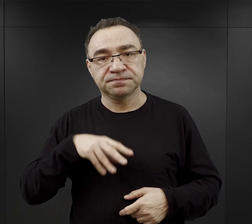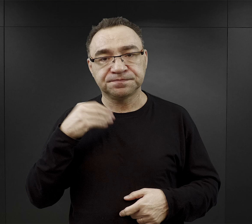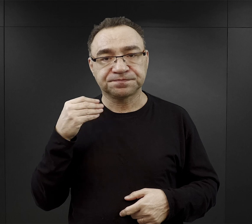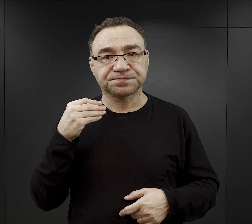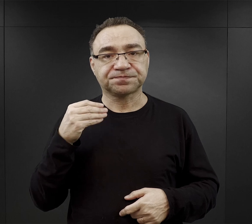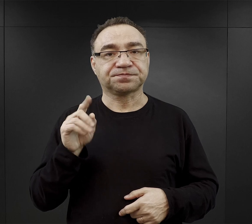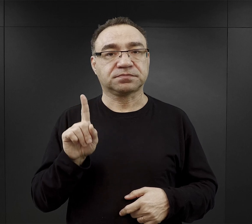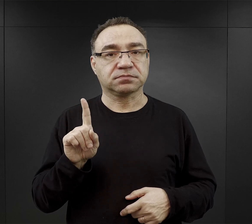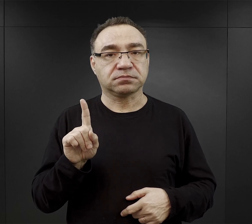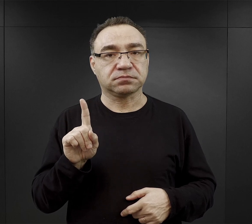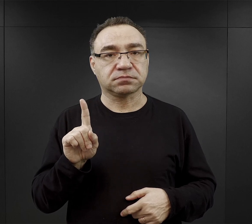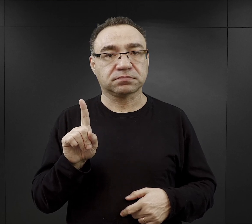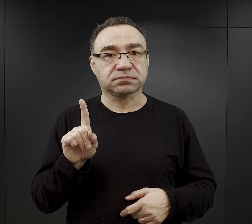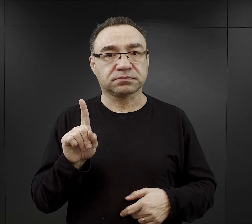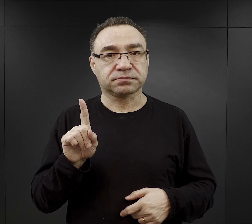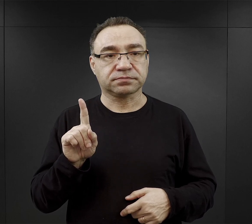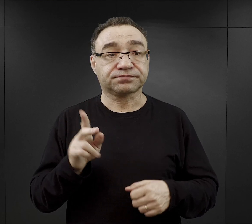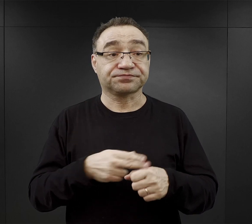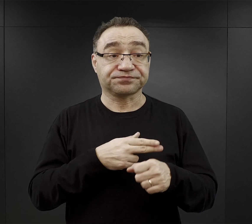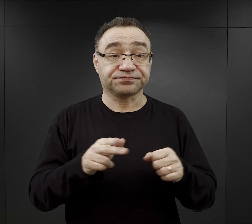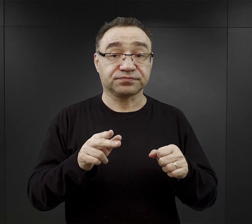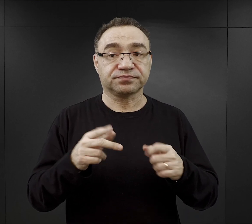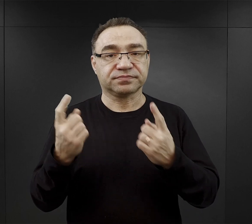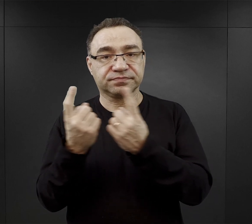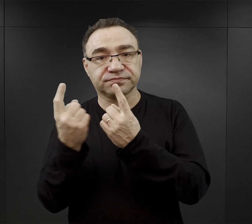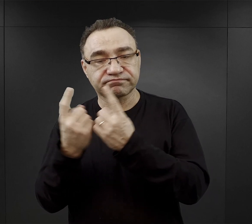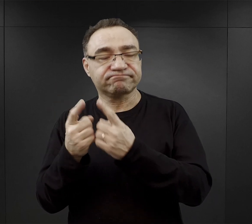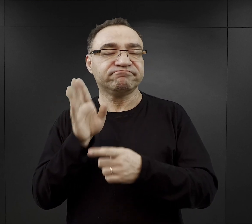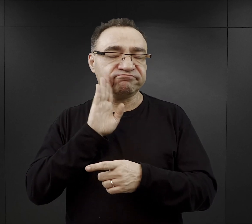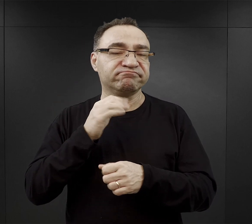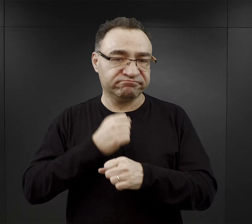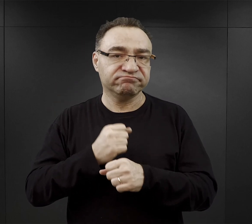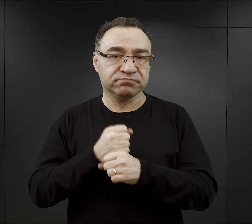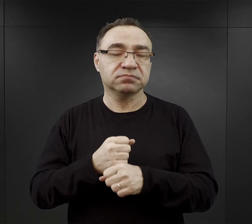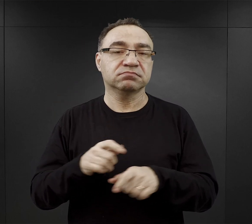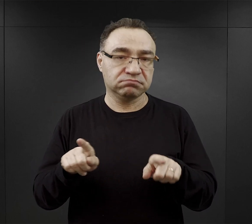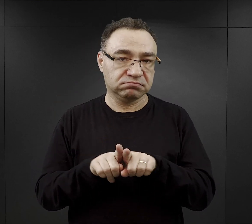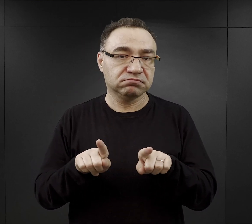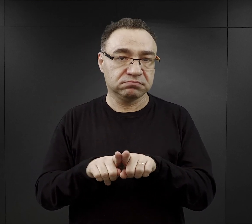jednak w niektórych zakładach przemysłowych musieli pracować również w niedzielę.